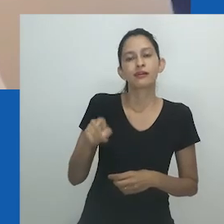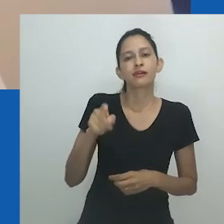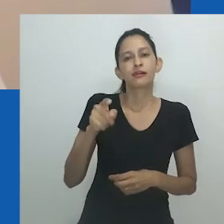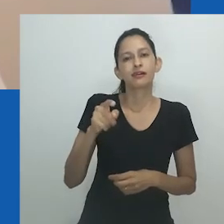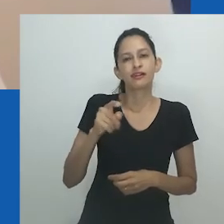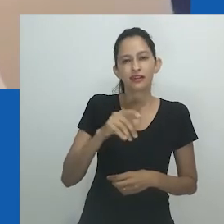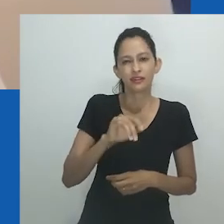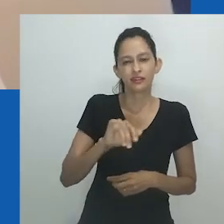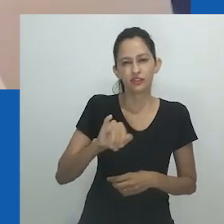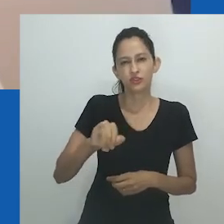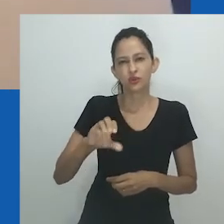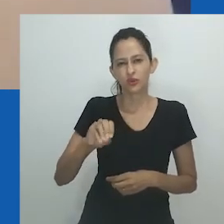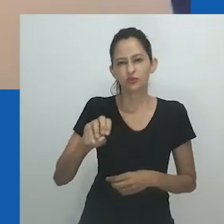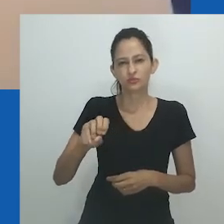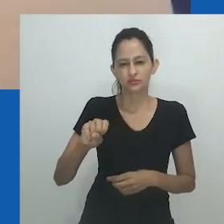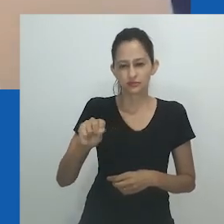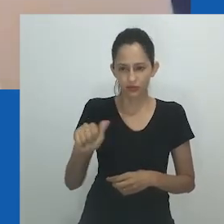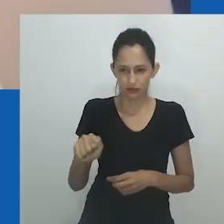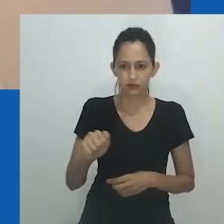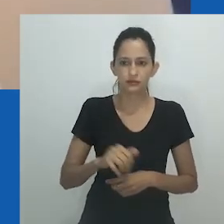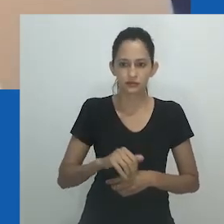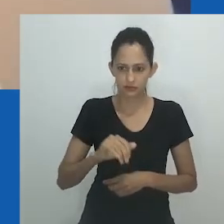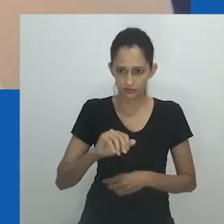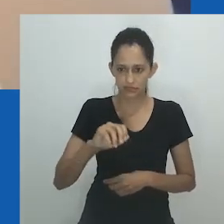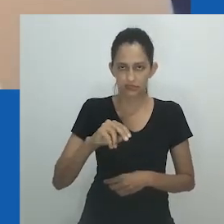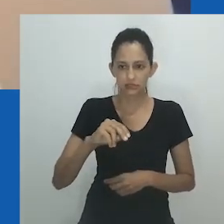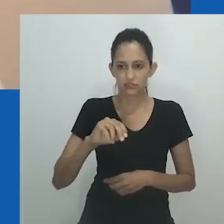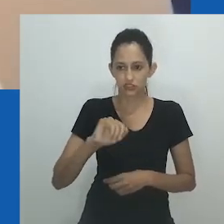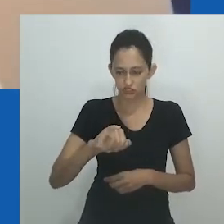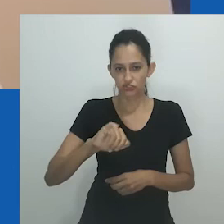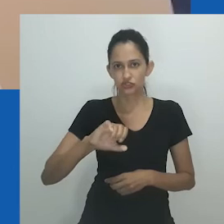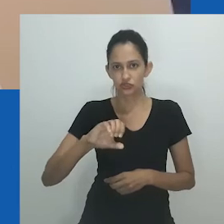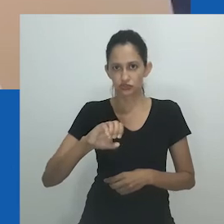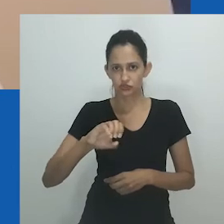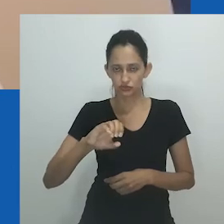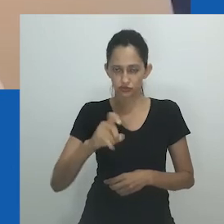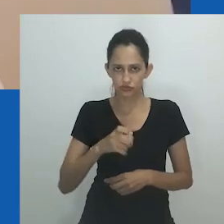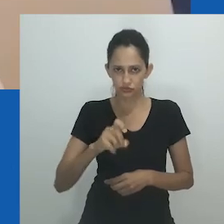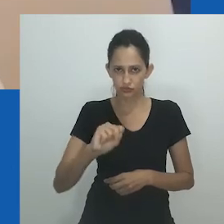Imtyibilizi xa yomile, e botas da performance, Igqirha lendlela, ele afirma, abre aspas: